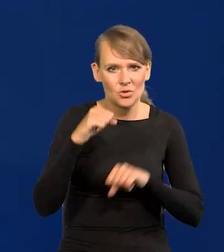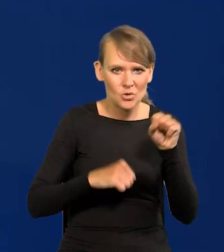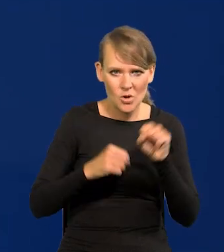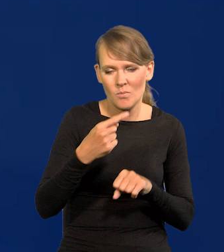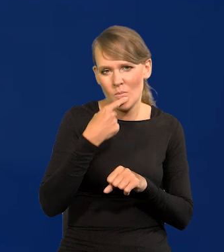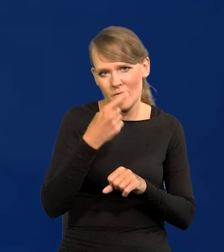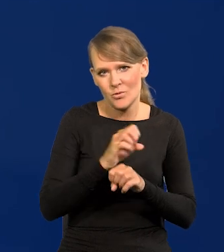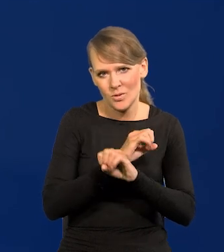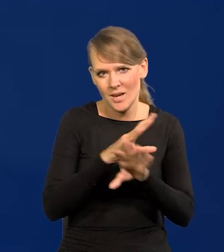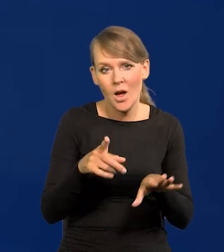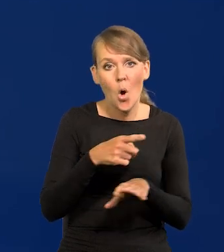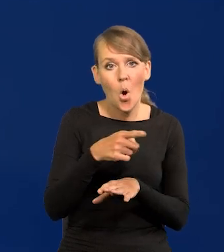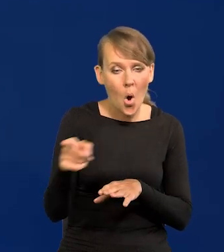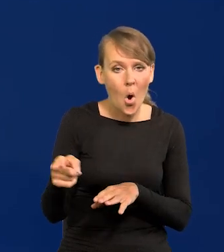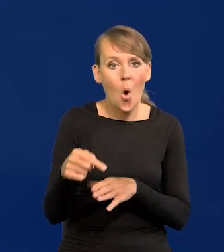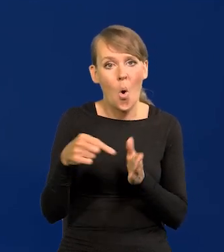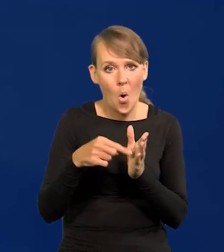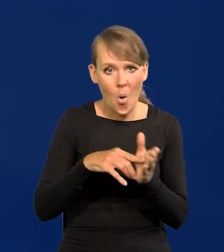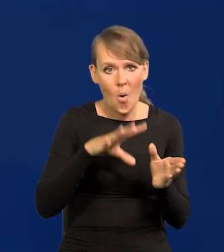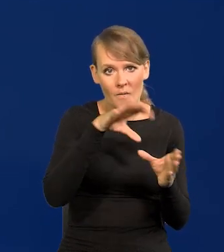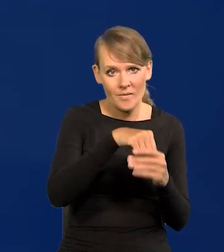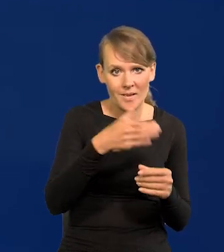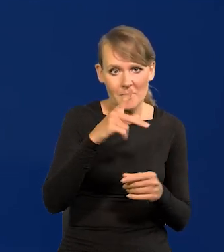jednoznacznie to nie są pracownicy Narodowego Banku Polski.